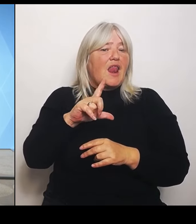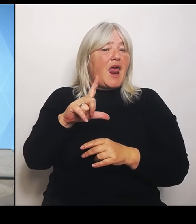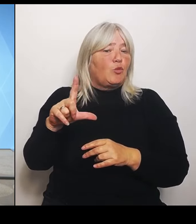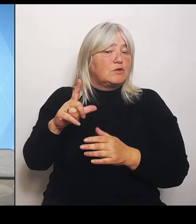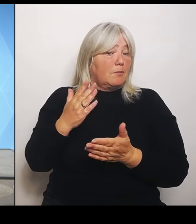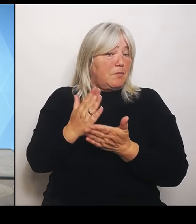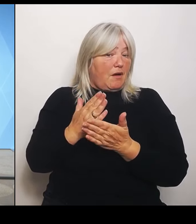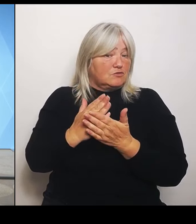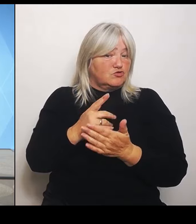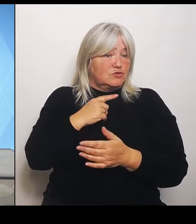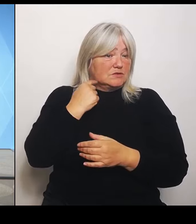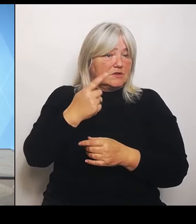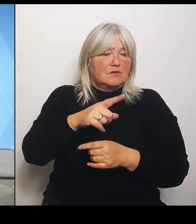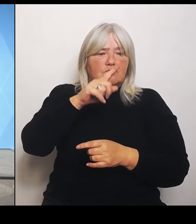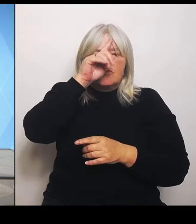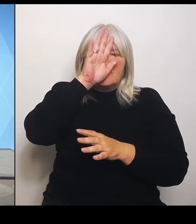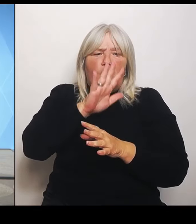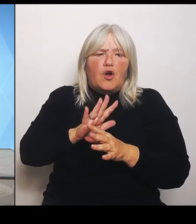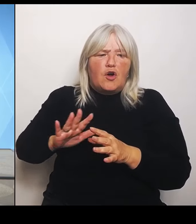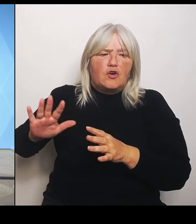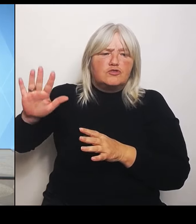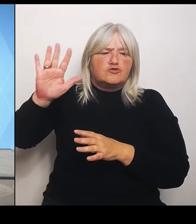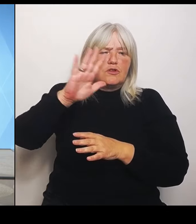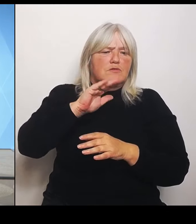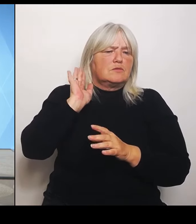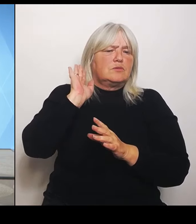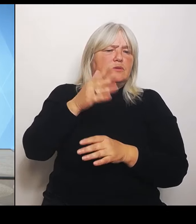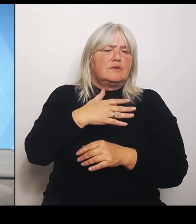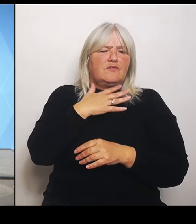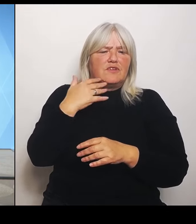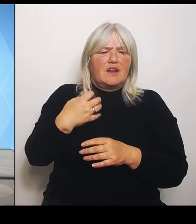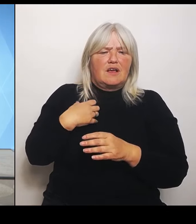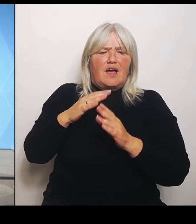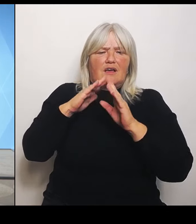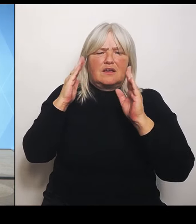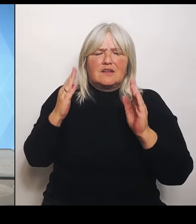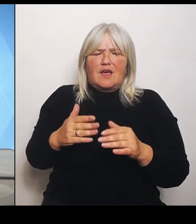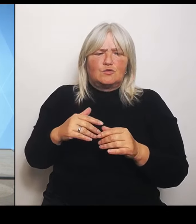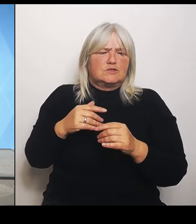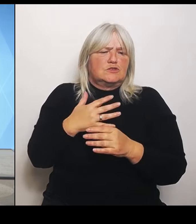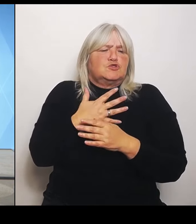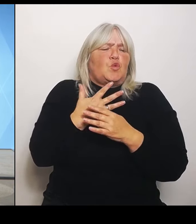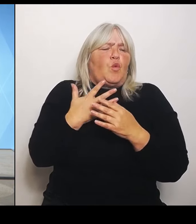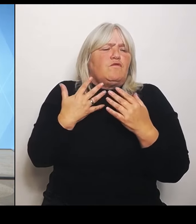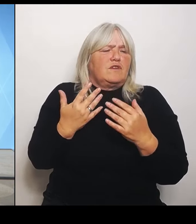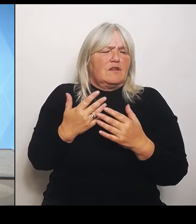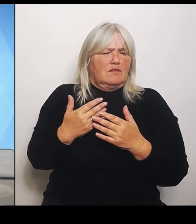viel. Was gibt es von Ihnen? Eine Einschätzung, wie viele Krankenhäuser es denn in Bayern so